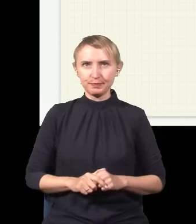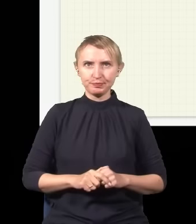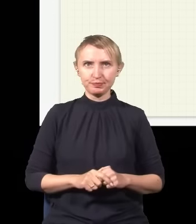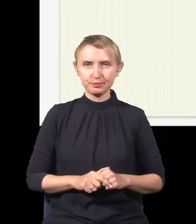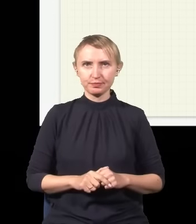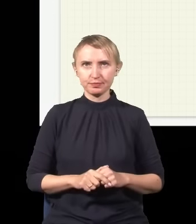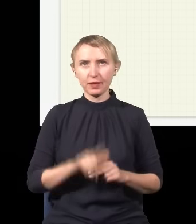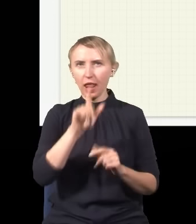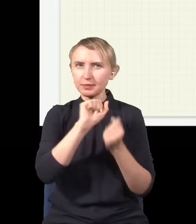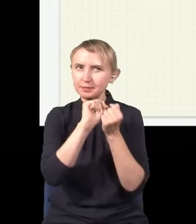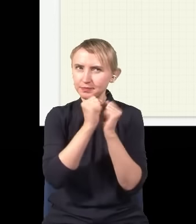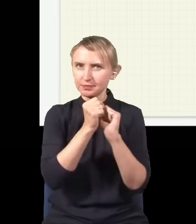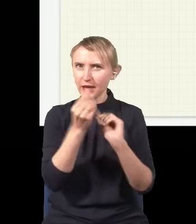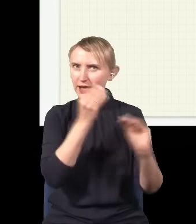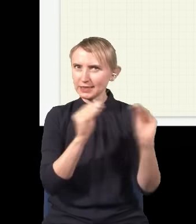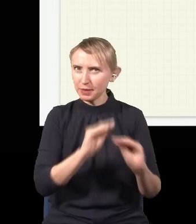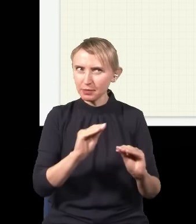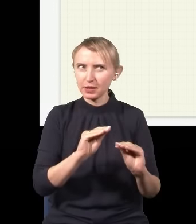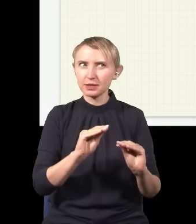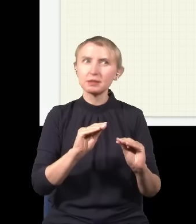Natomiast lekka modyfikacja tego eksperymentu powoduje, że ludzie wpadają w konsternację.